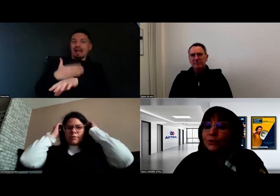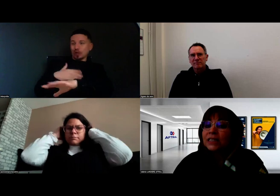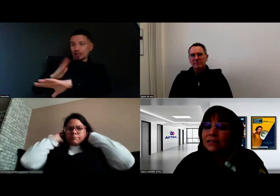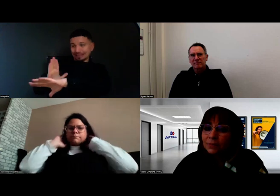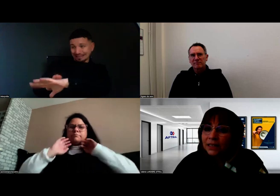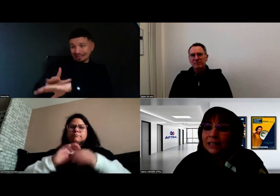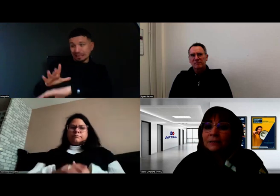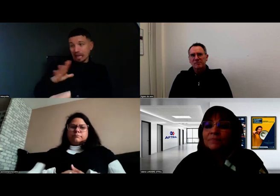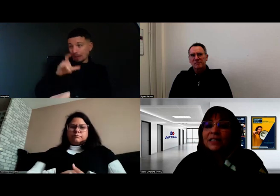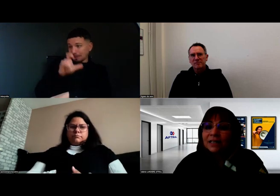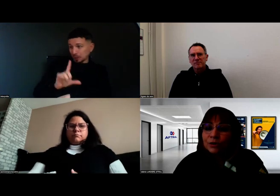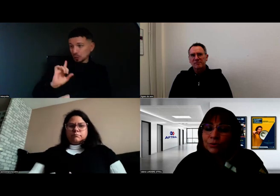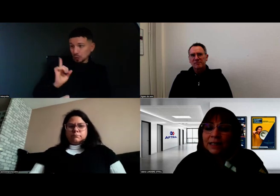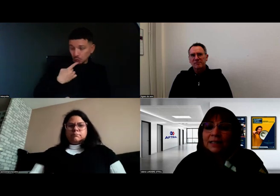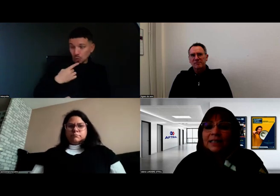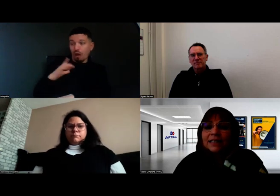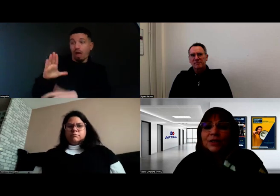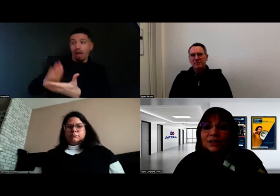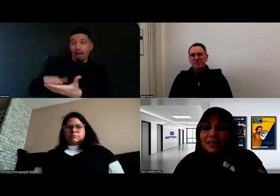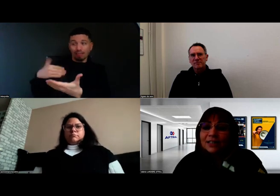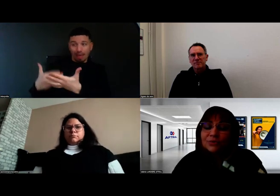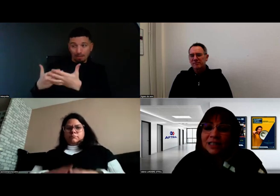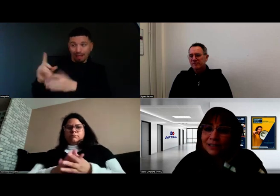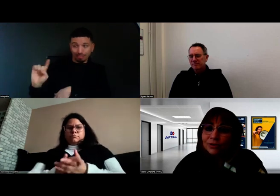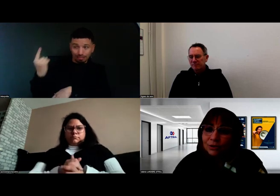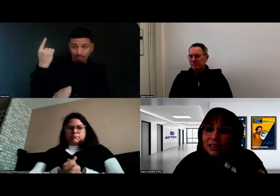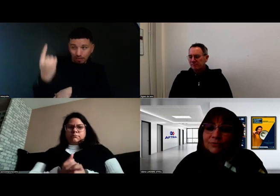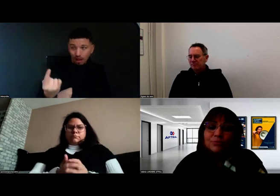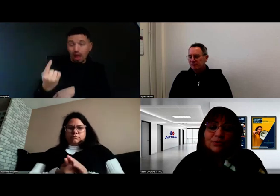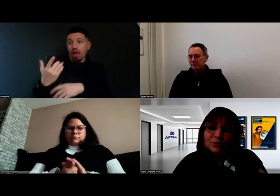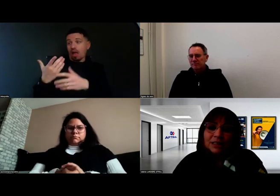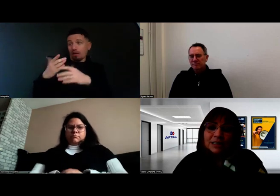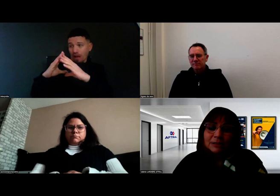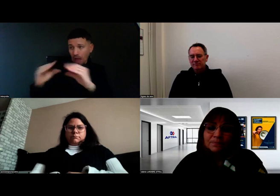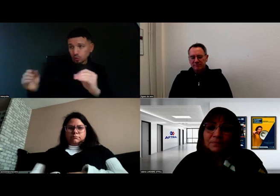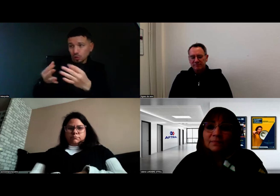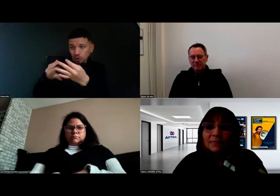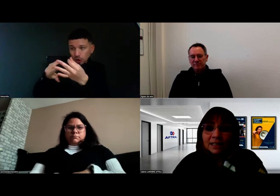pour les sensibiliser, les rassurer, et leur dire quelles sont les astuces qu'ils vont pouvoir utiliser.